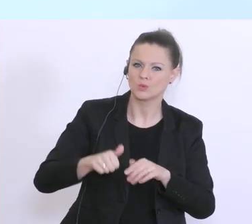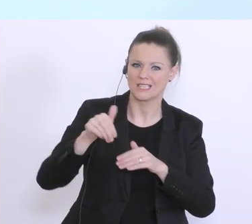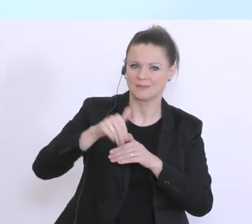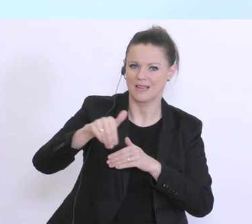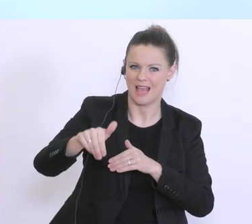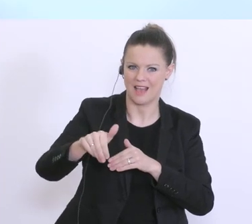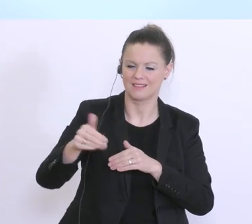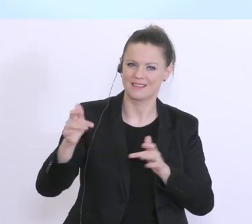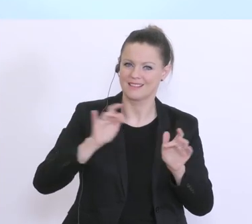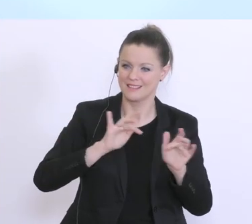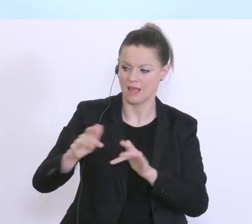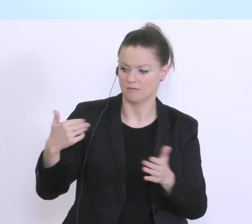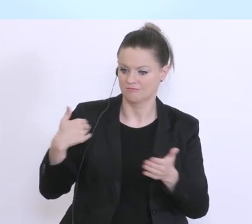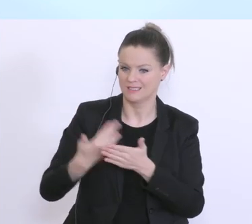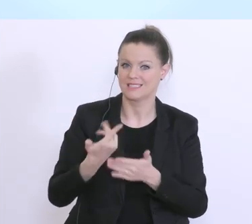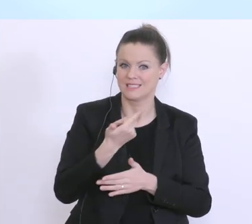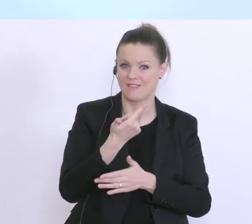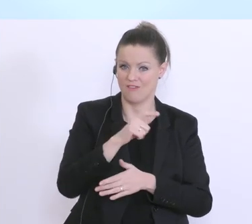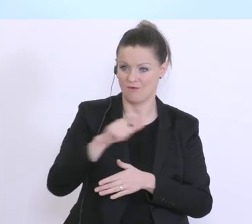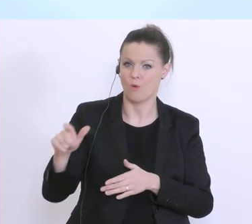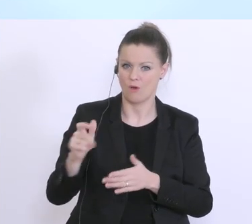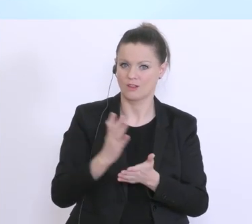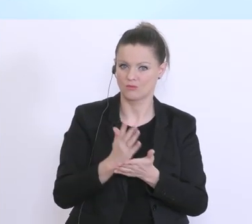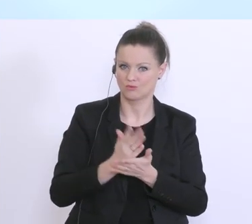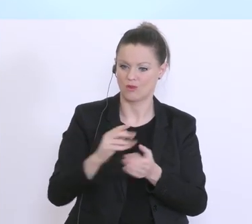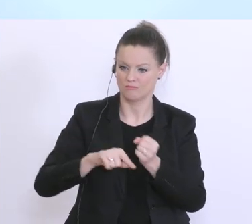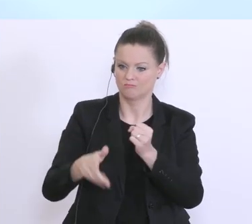hier in den letzten 2 Wochen. Und eben wie angesprochen, das ist ein 3faches,